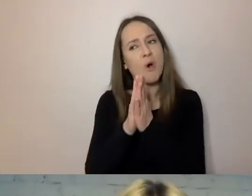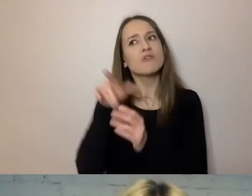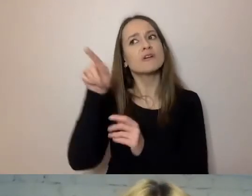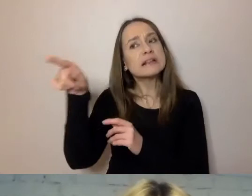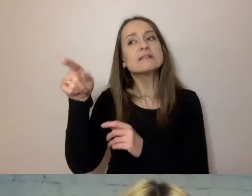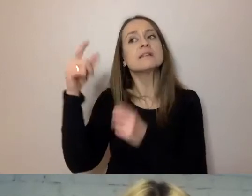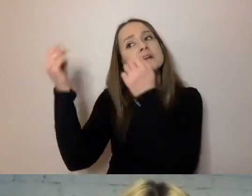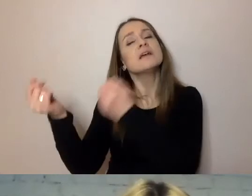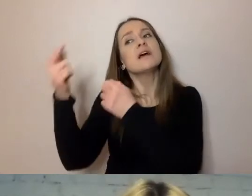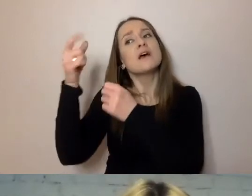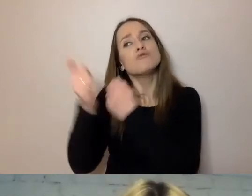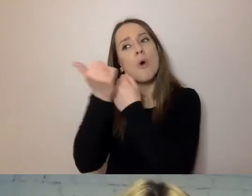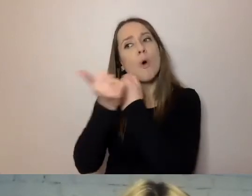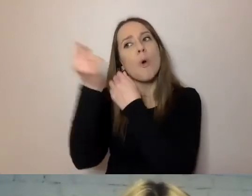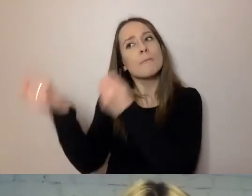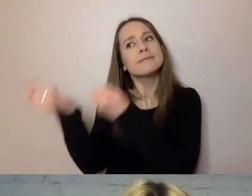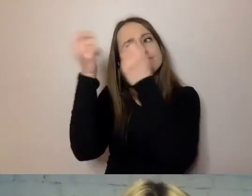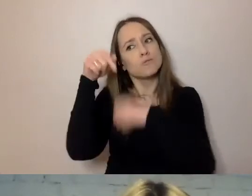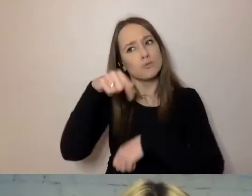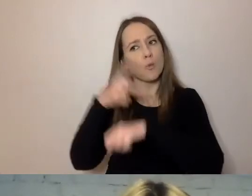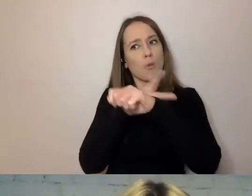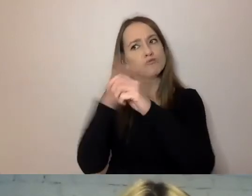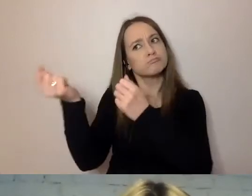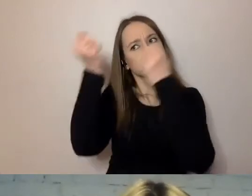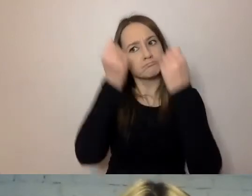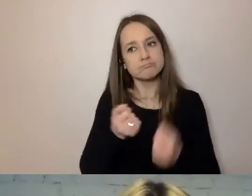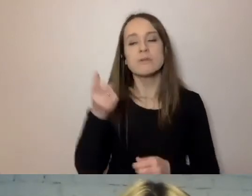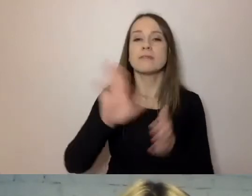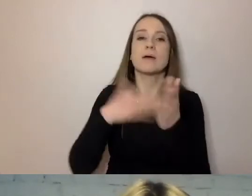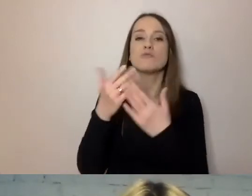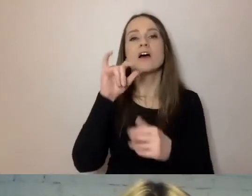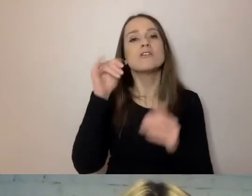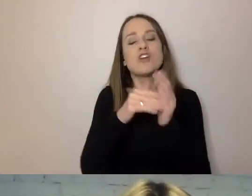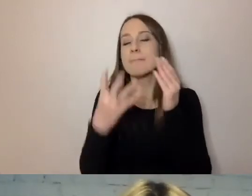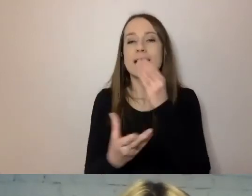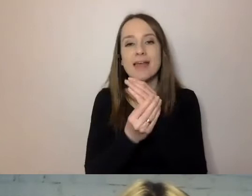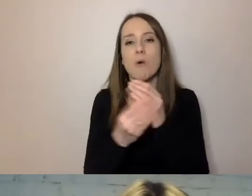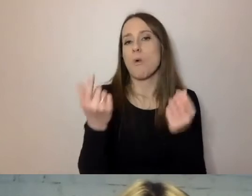np. dowód osobisty, załączniki, ksero dokumentu z innego urzędu,